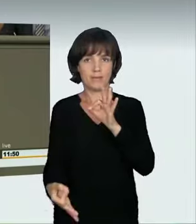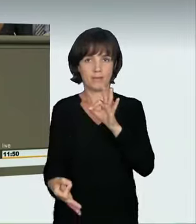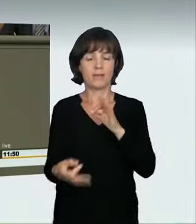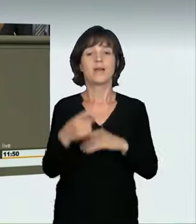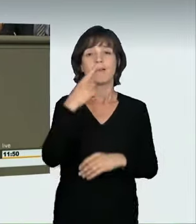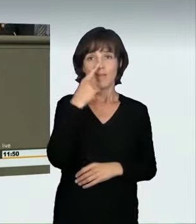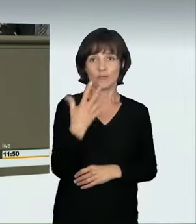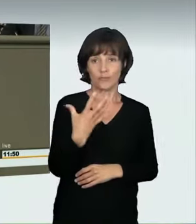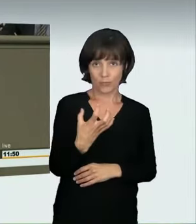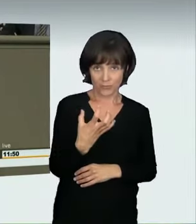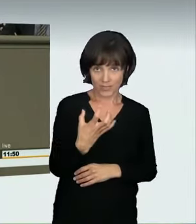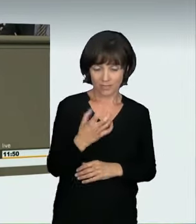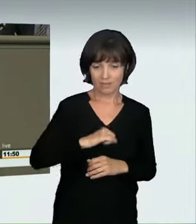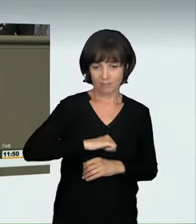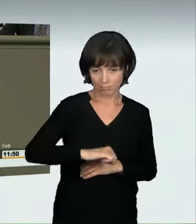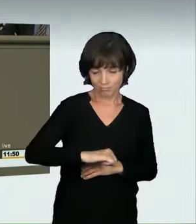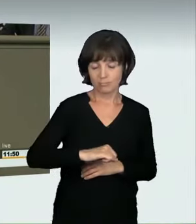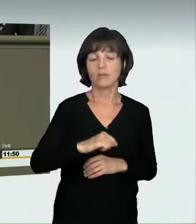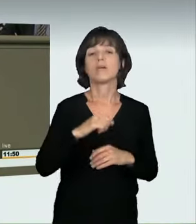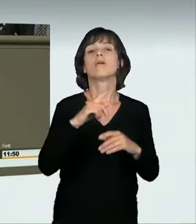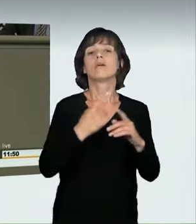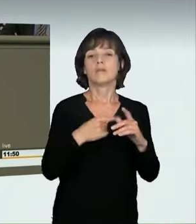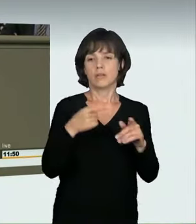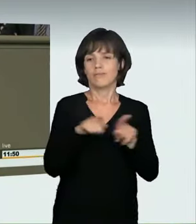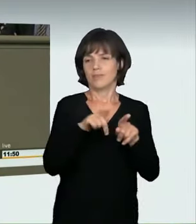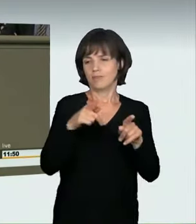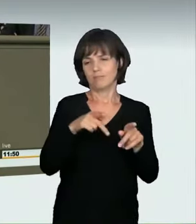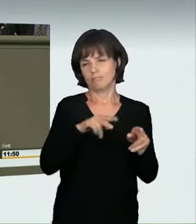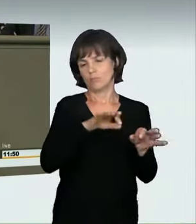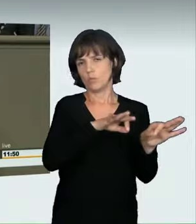aus dem dritten Stock. Geschieht das mit 70 km/h, entspricht das einer Fallhöhe